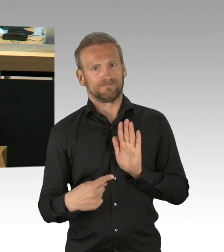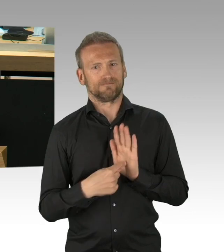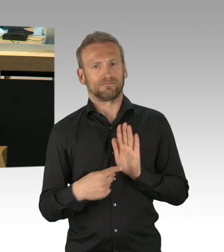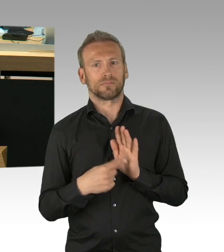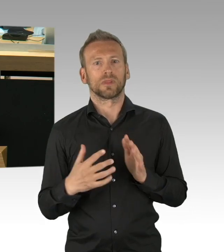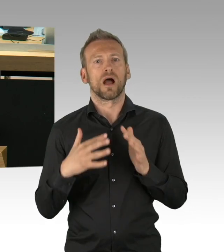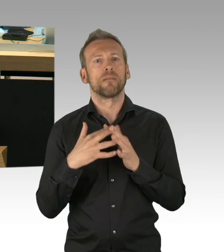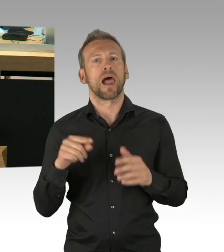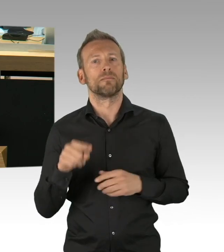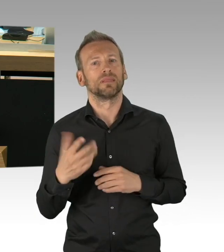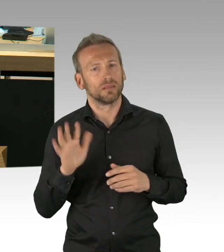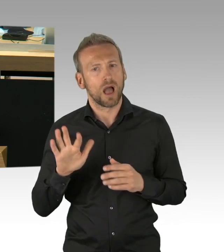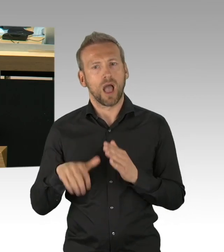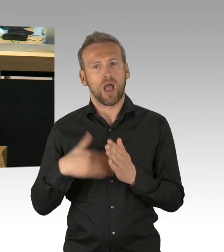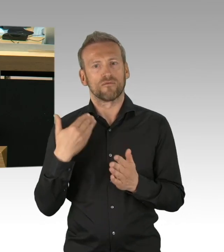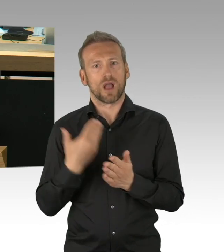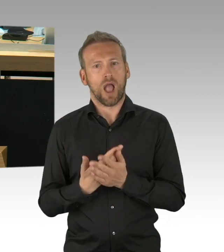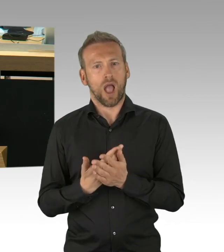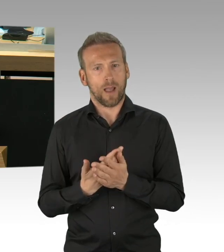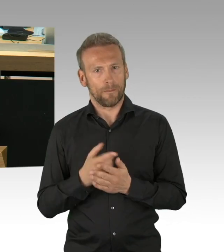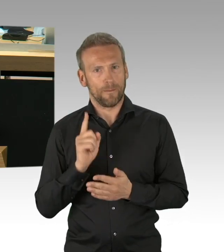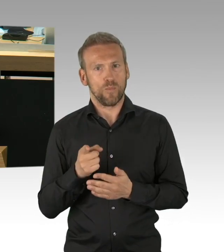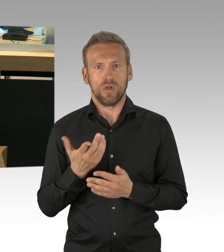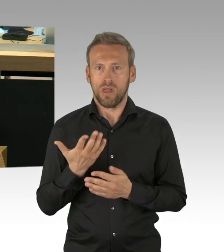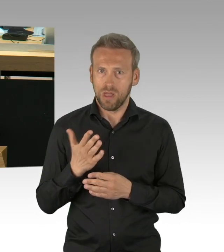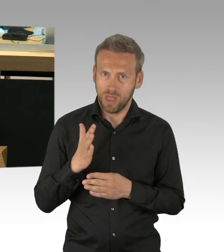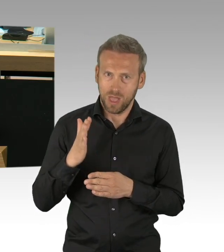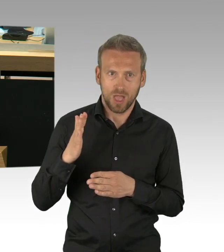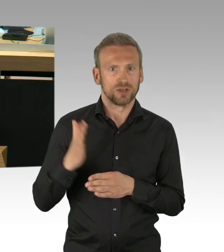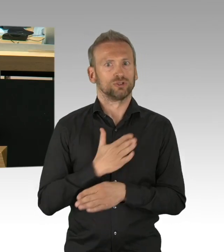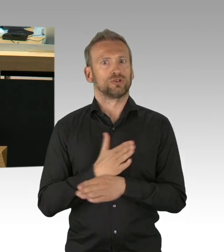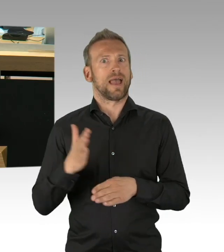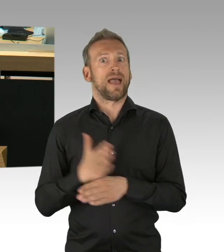trotzdem externe Bedrohungen und Gefahren, die durch diesen Virus effektiv abgewandt werden können,